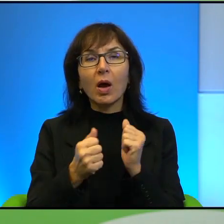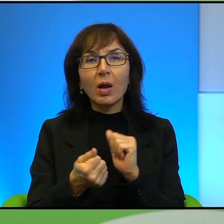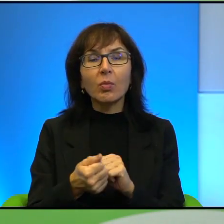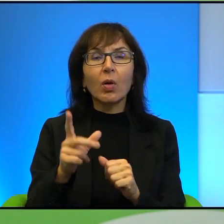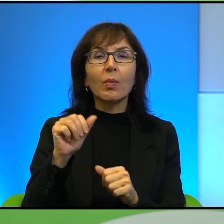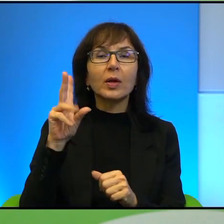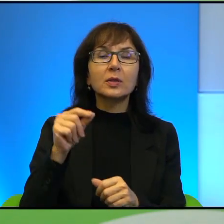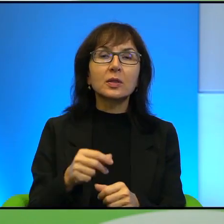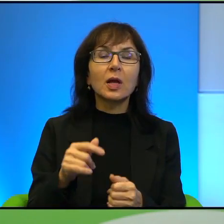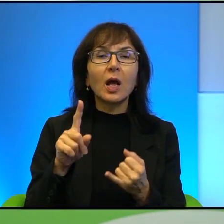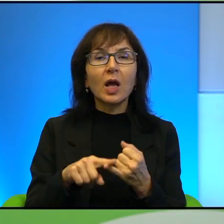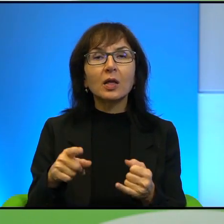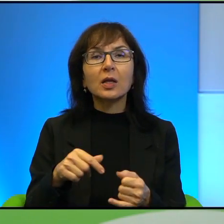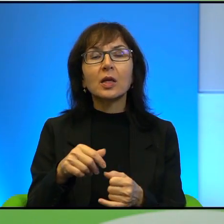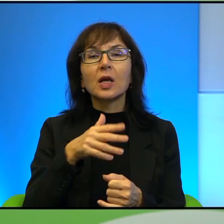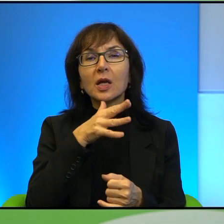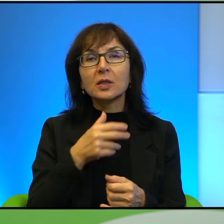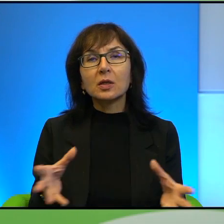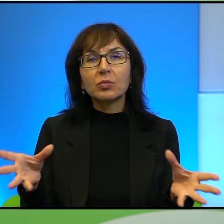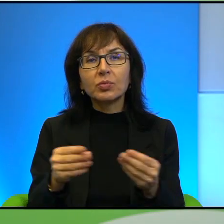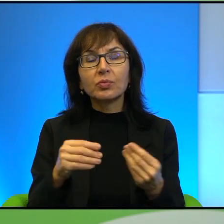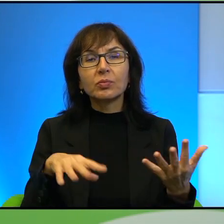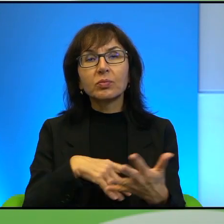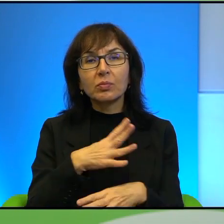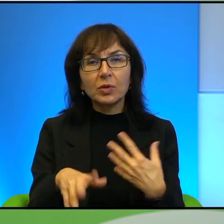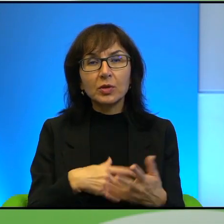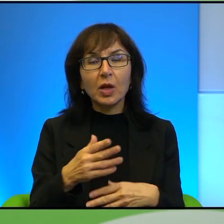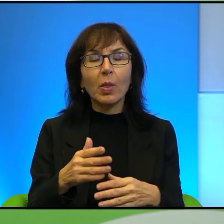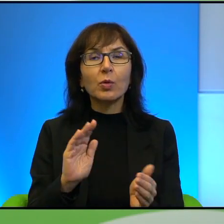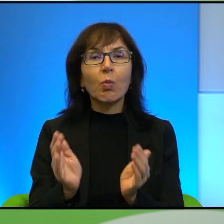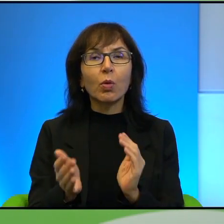w jakiś taki sposób hybrydowy można powiedzieć. Ale mnie interesuje ten właśnie